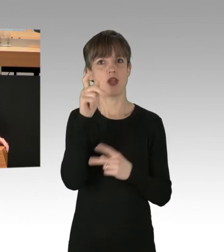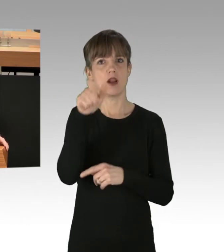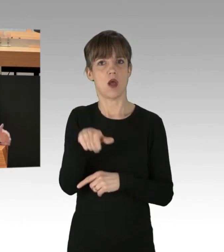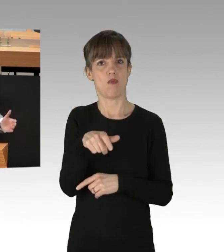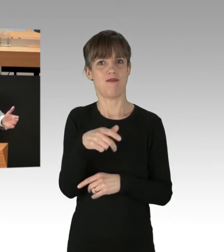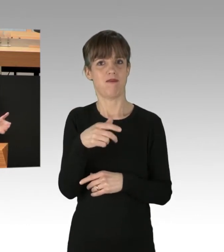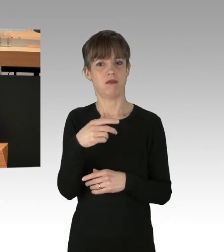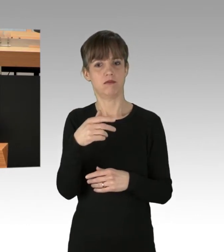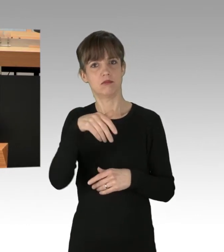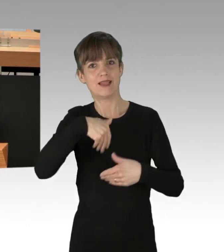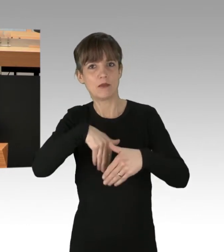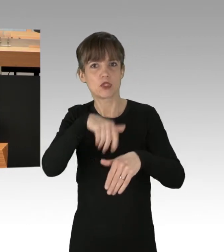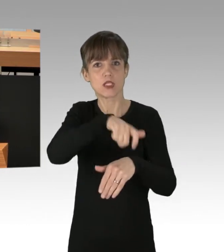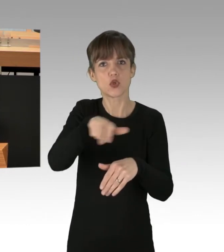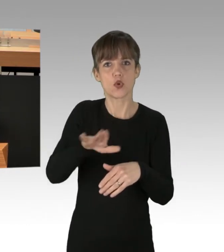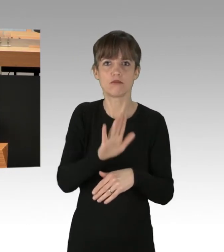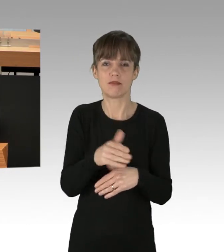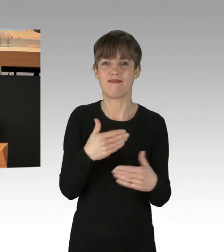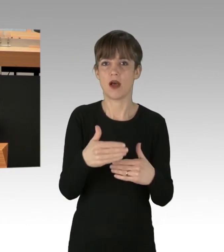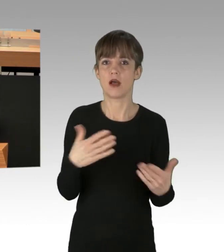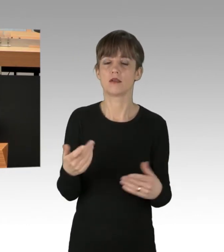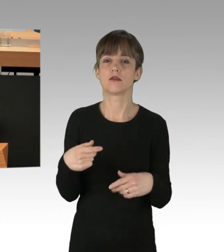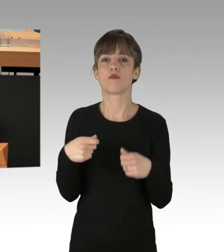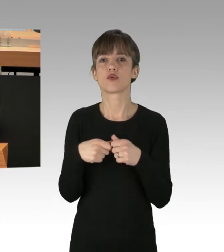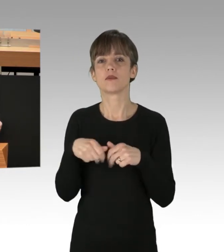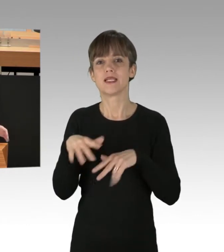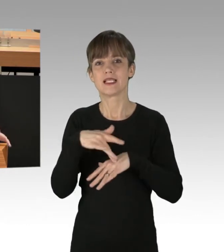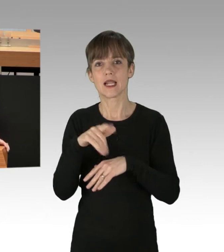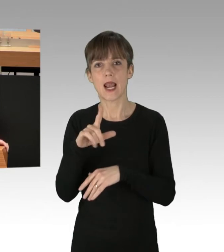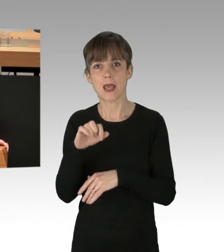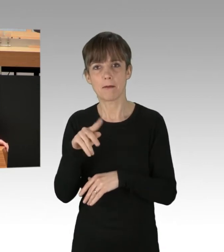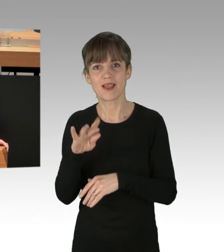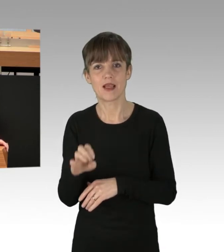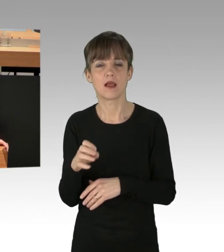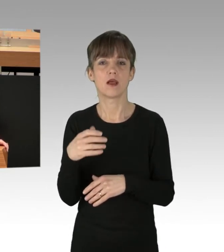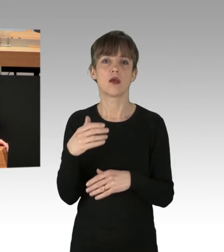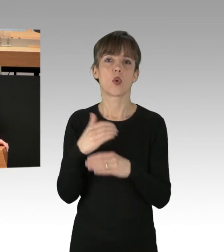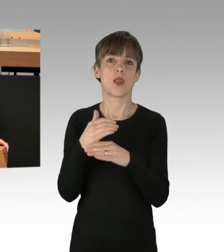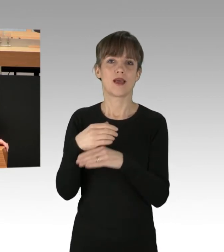Bundesvorsitzende Ricarda Lang, jetzt Frau Bundesministerin Lemke, Kollege Graf aus der Fraktion der Grünen und jetzt auch der Kollege Franco,